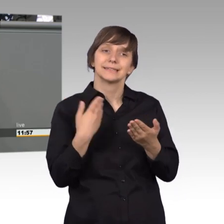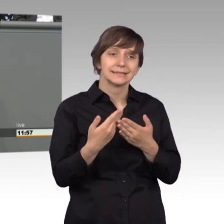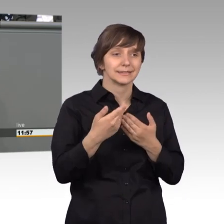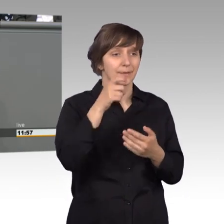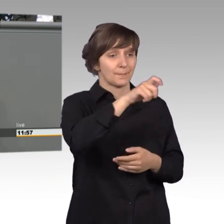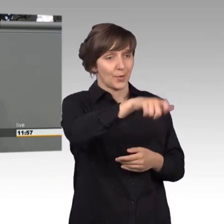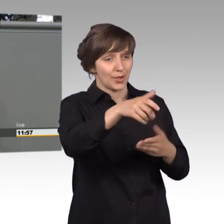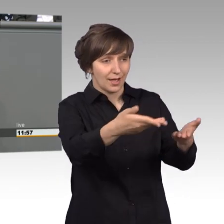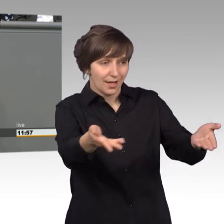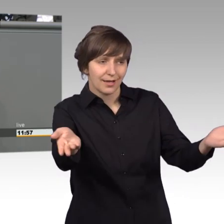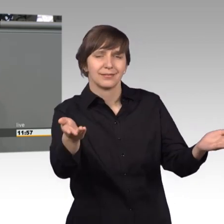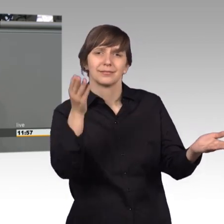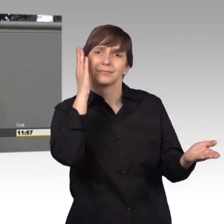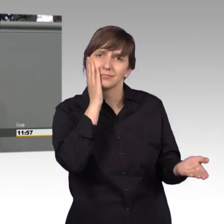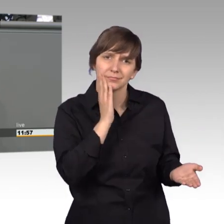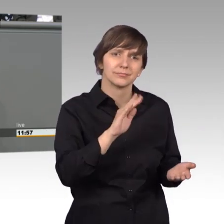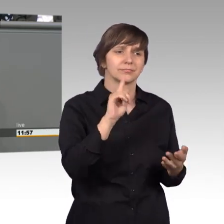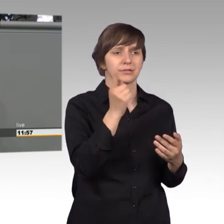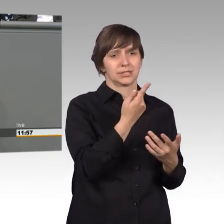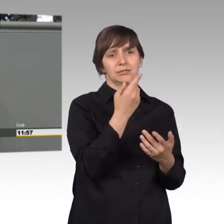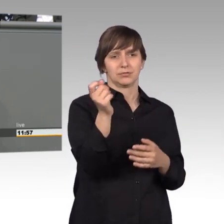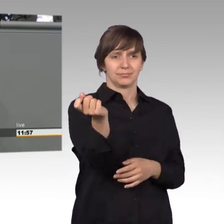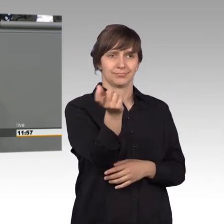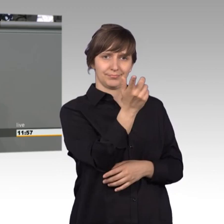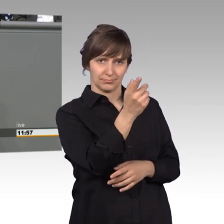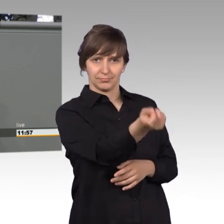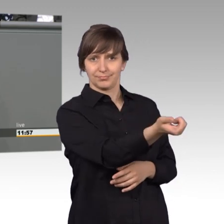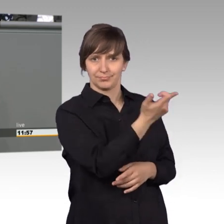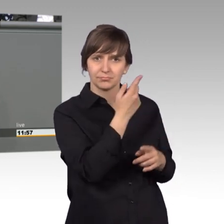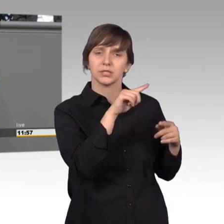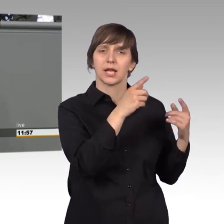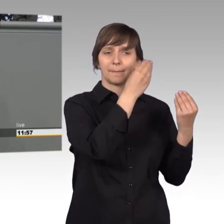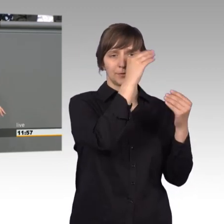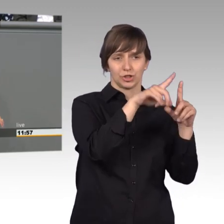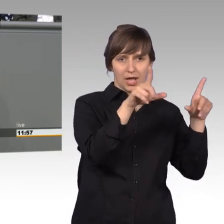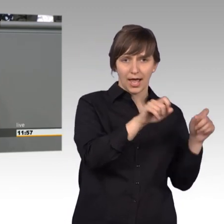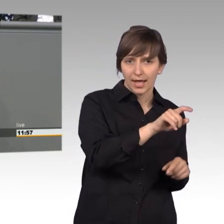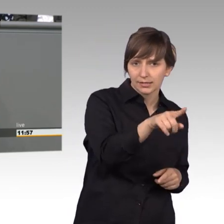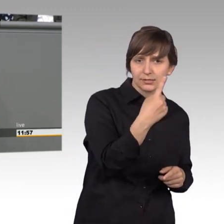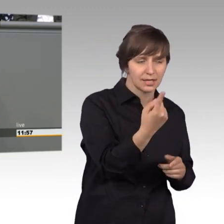Bürger geben Sie sich nicht mit dem ersten Bescheid zufrieden, wenn sie damit nicht zufrieden sind, sondern wenden Sie sich weiter.